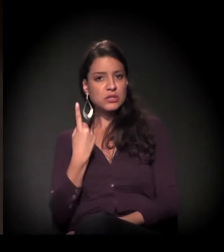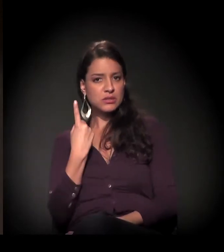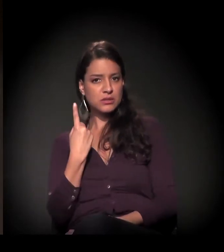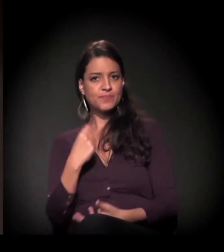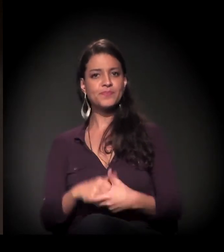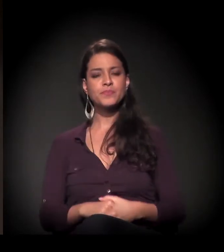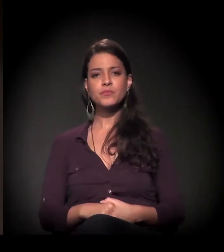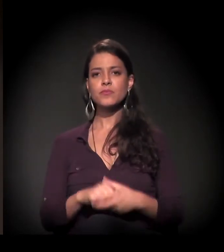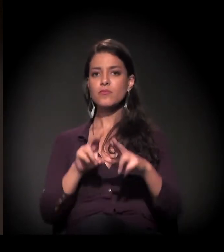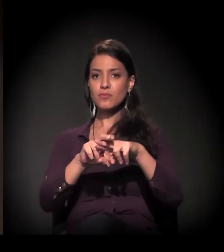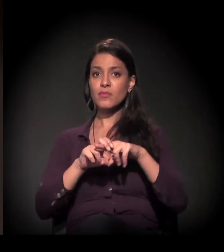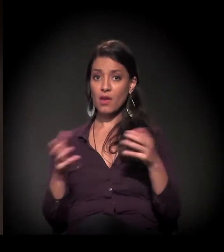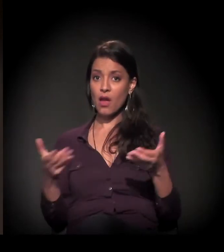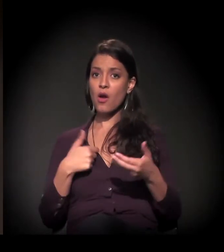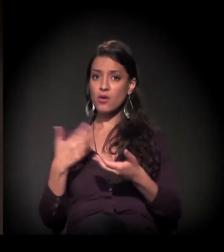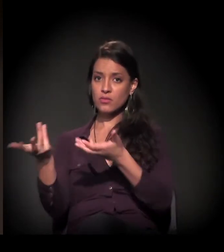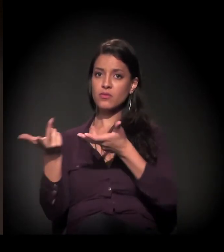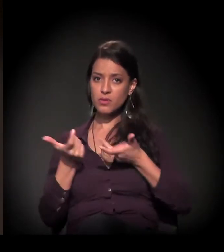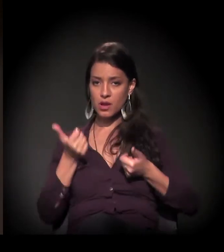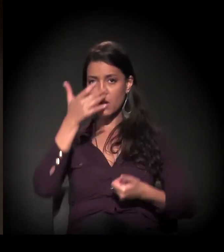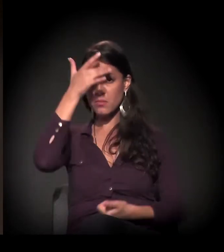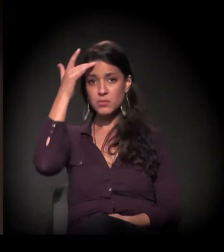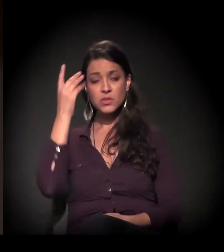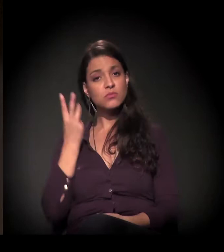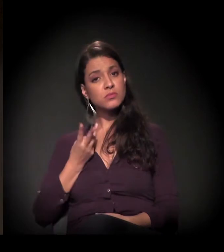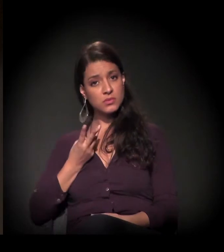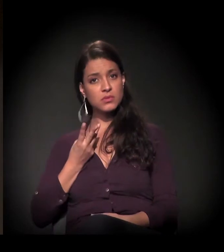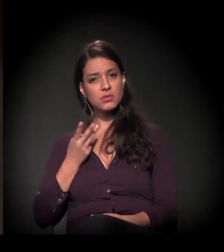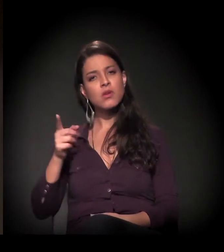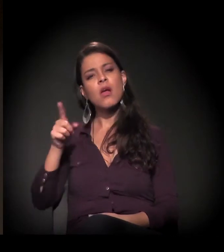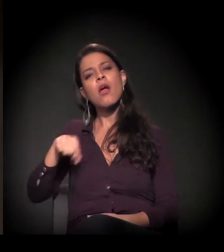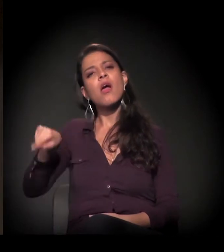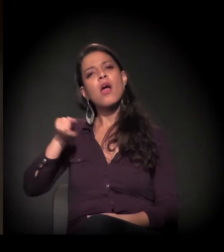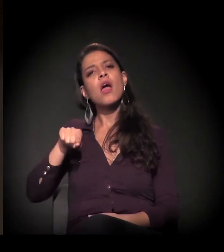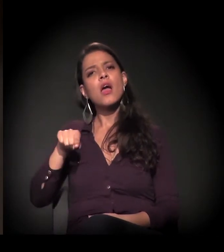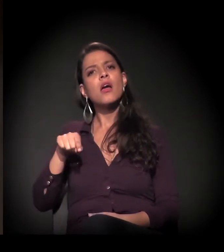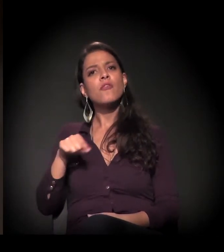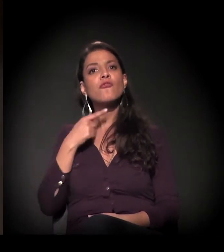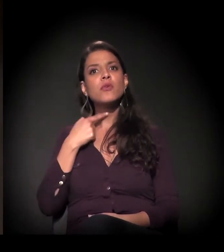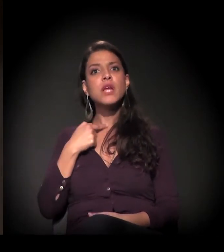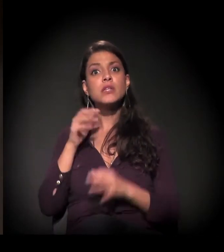Então eu tenho o prazer de chamar ao palco três pessoas que não só escolheram ver